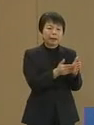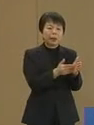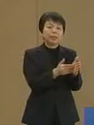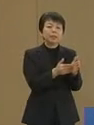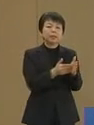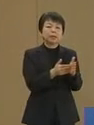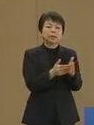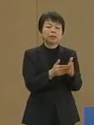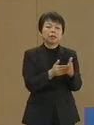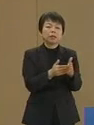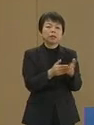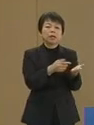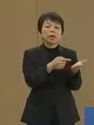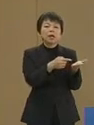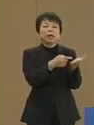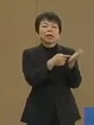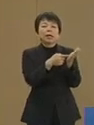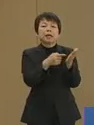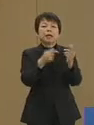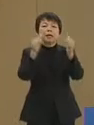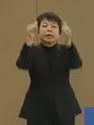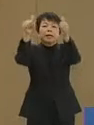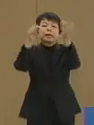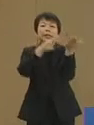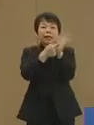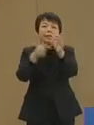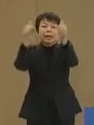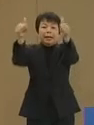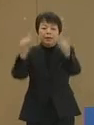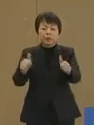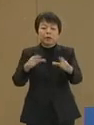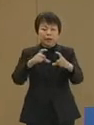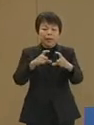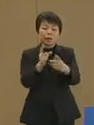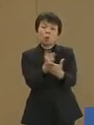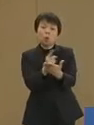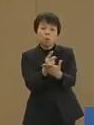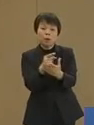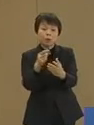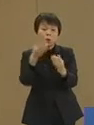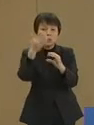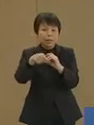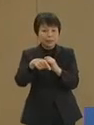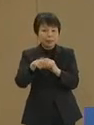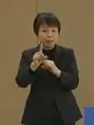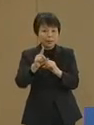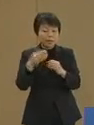掲示されたポスターの 中のコンパス 方位磁針の写真は 人体をむしばむ